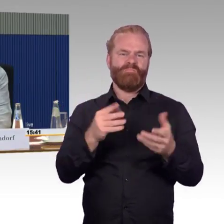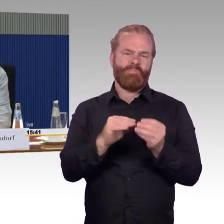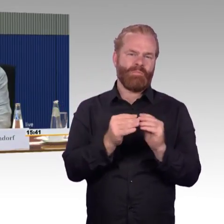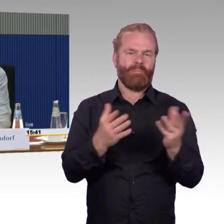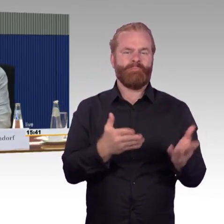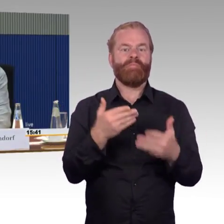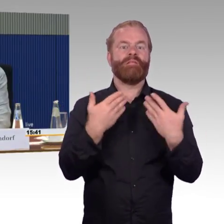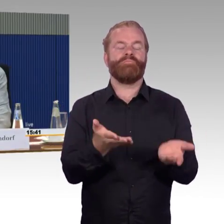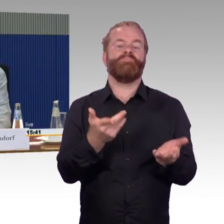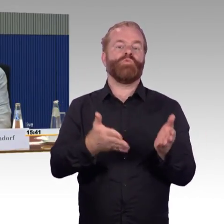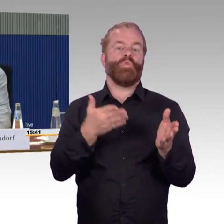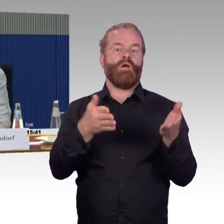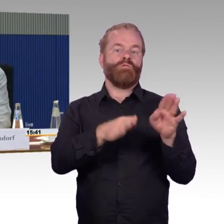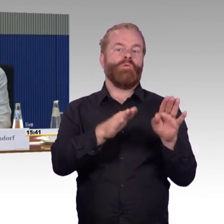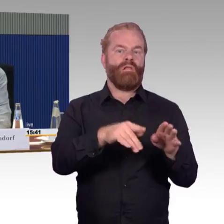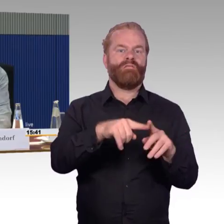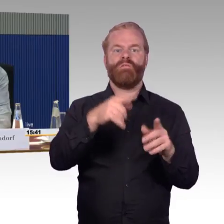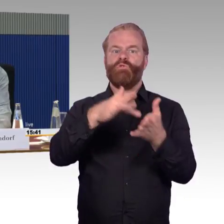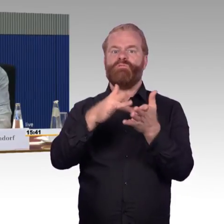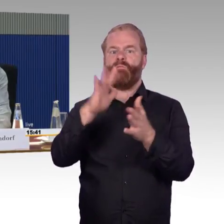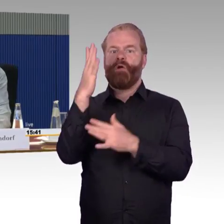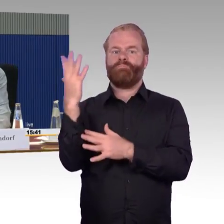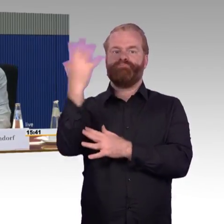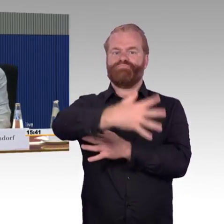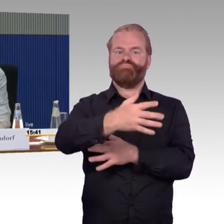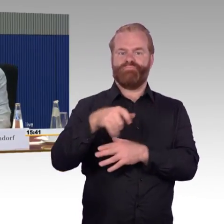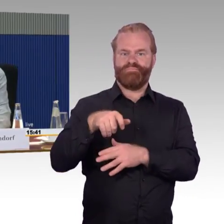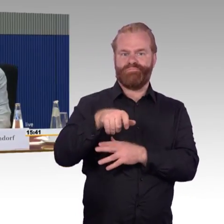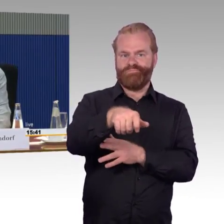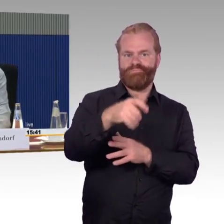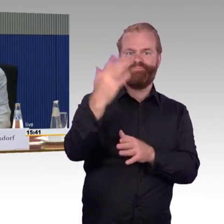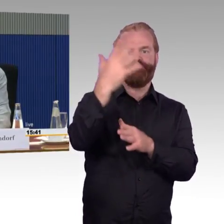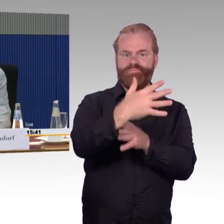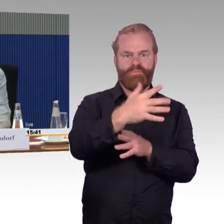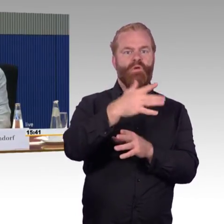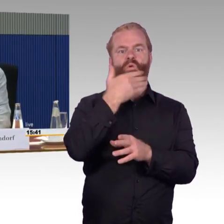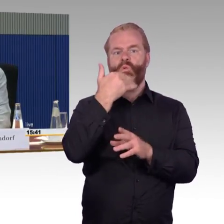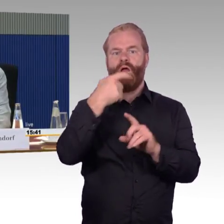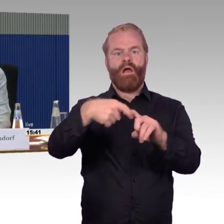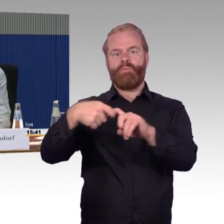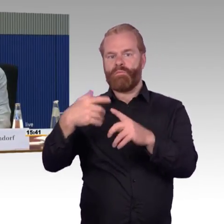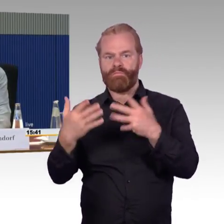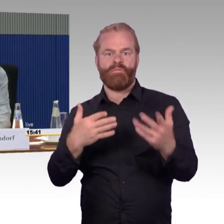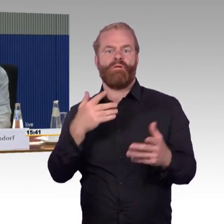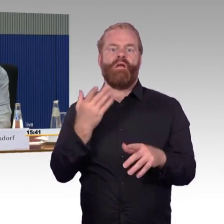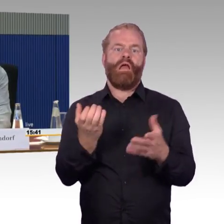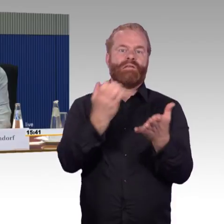schleppen und damit sind auch die Bergungsprobleme, die wir hier zum Teil haben, mit irgendwelchen Rampen und mit „über Böschungen tragen“